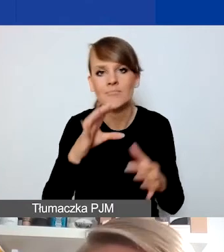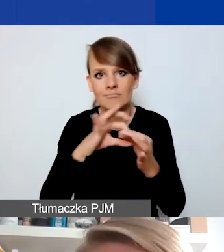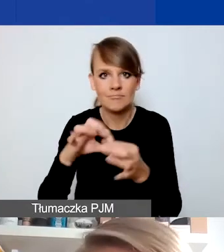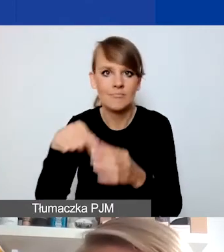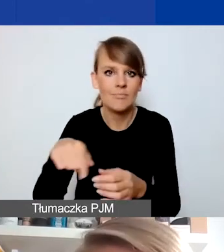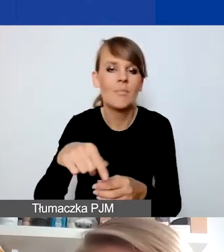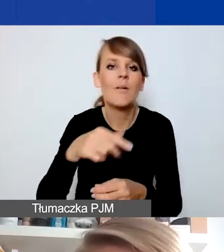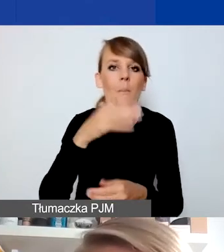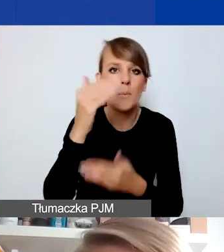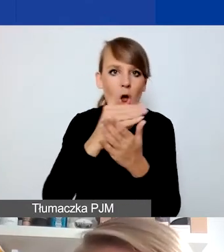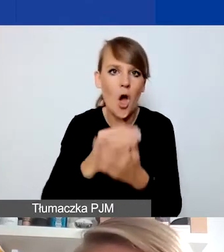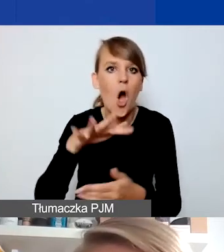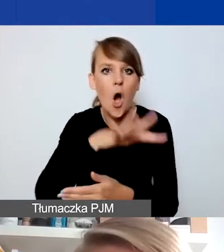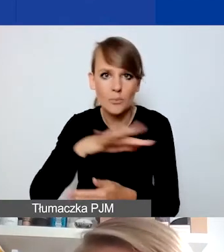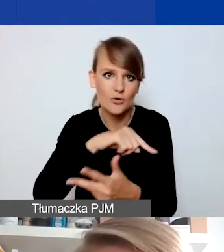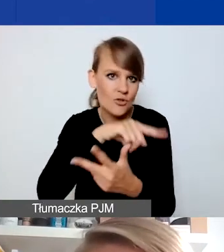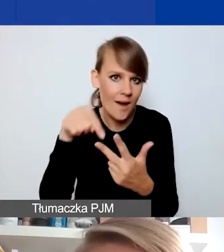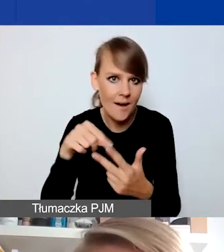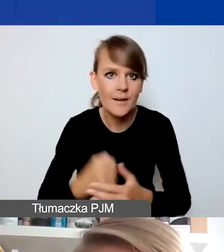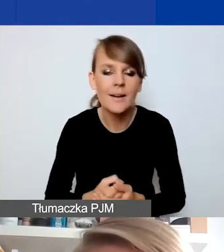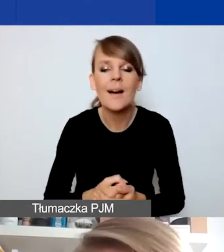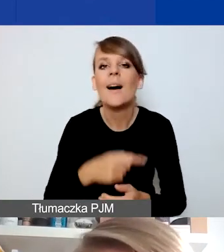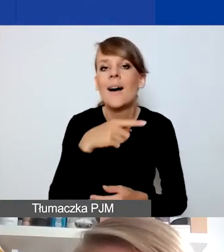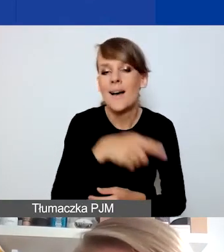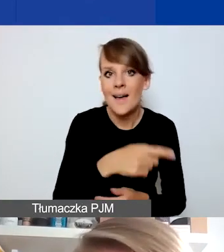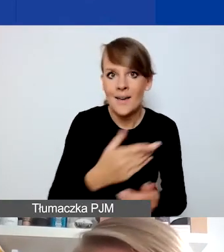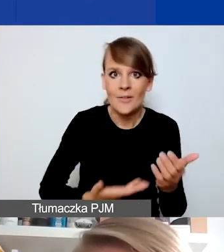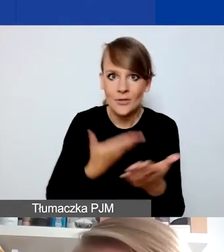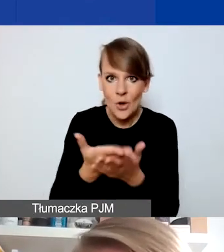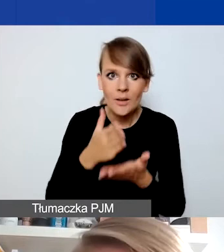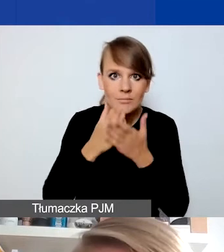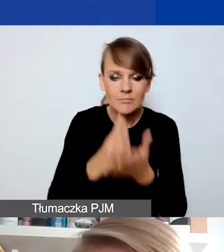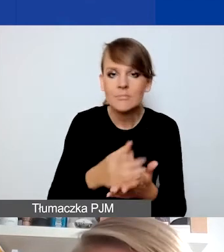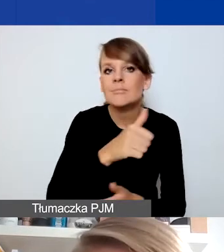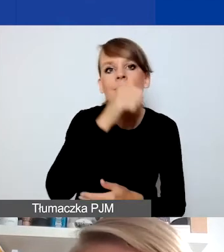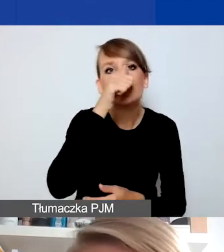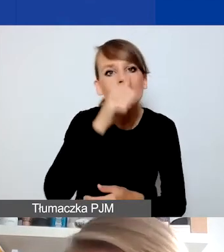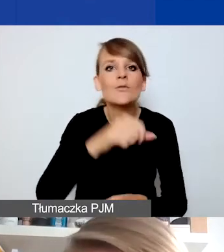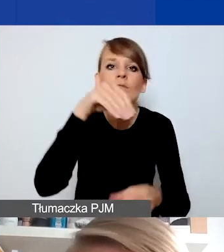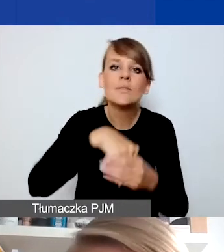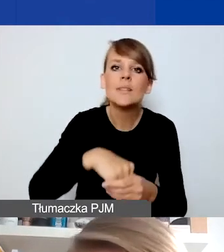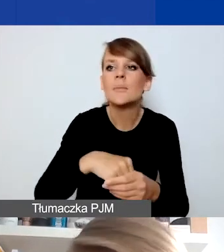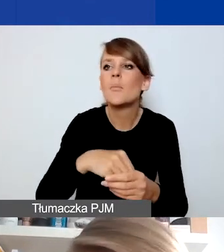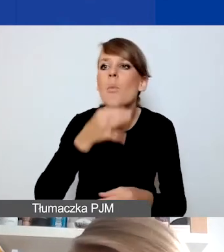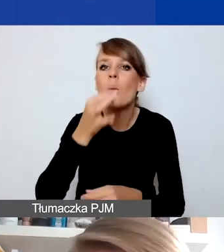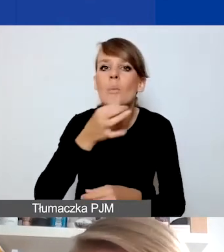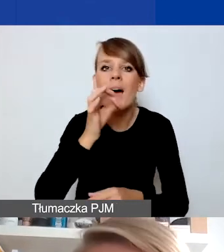To jest powiązane z tym, że wnioski interwencyjne nie mogą dotyczyć poprawy działania samych organizacji czy instytucji.